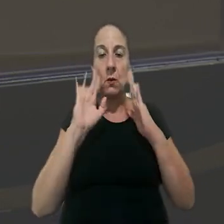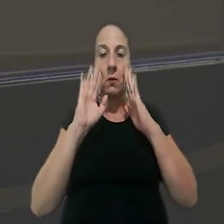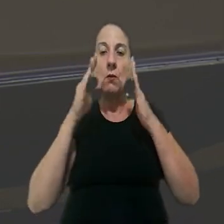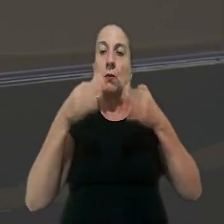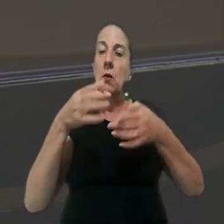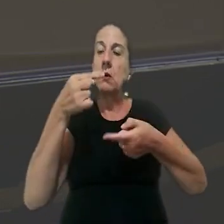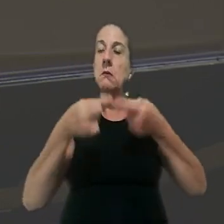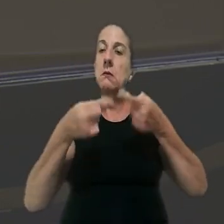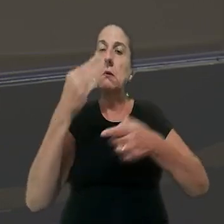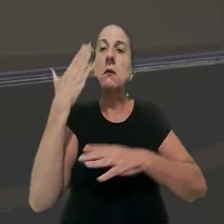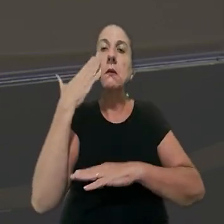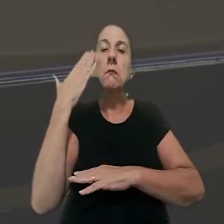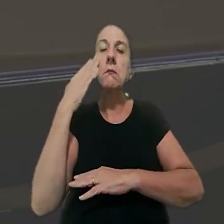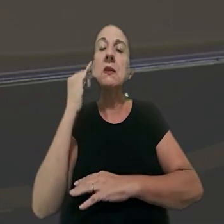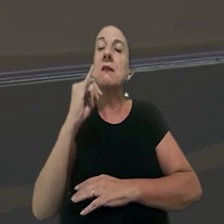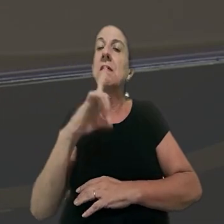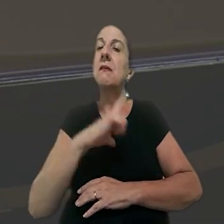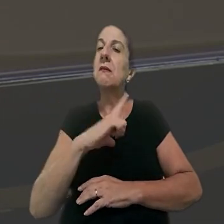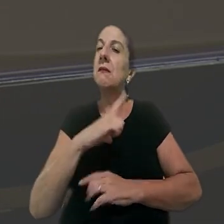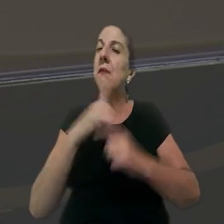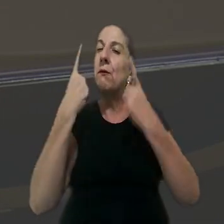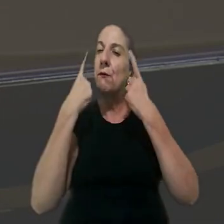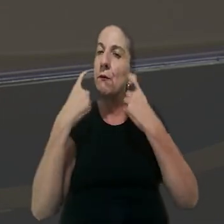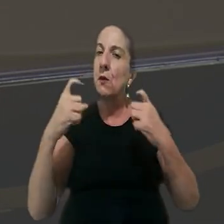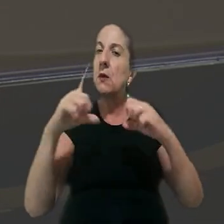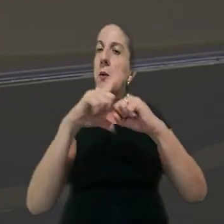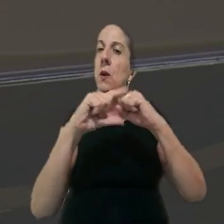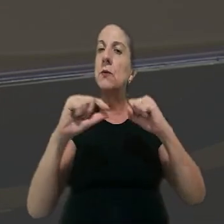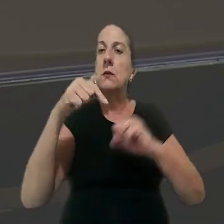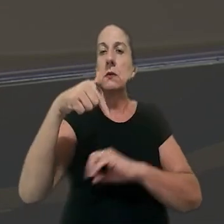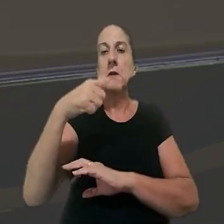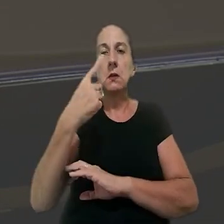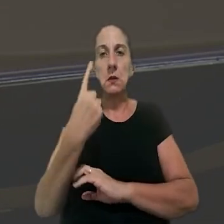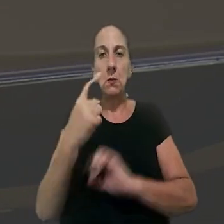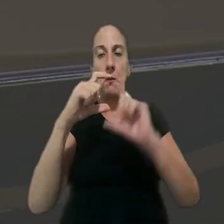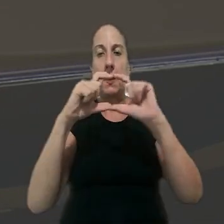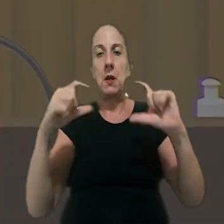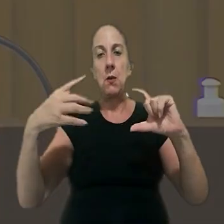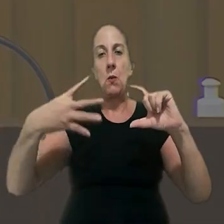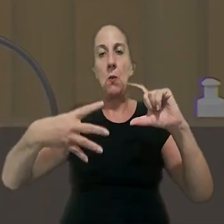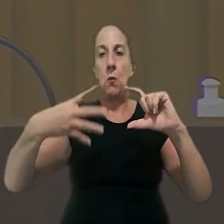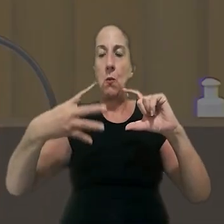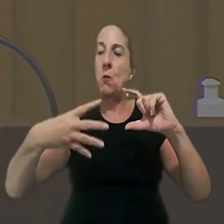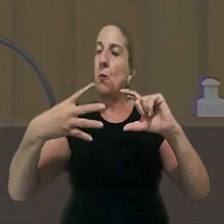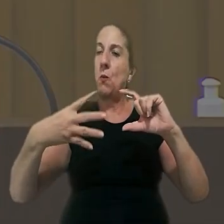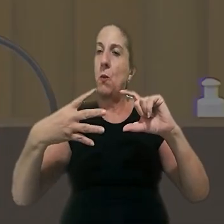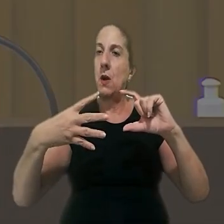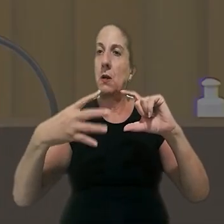que o foco da discussão foi saber se houve violação literal do artigo 71, parágrafo 4º da